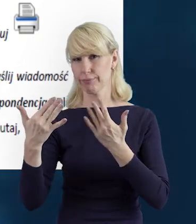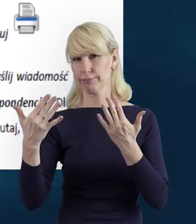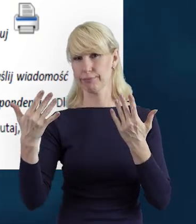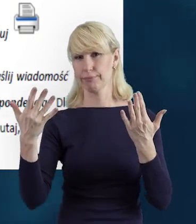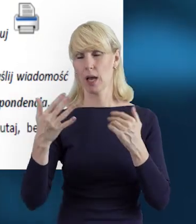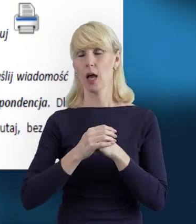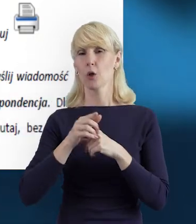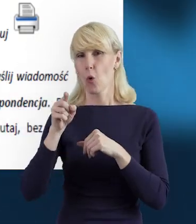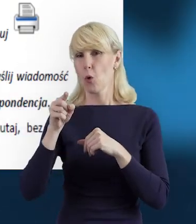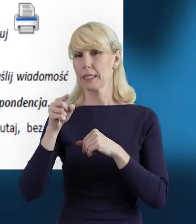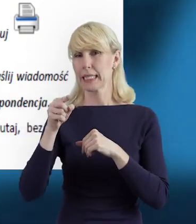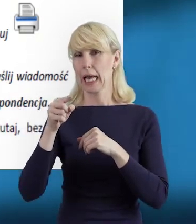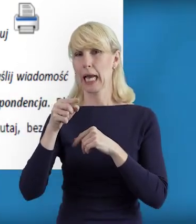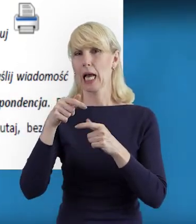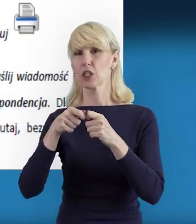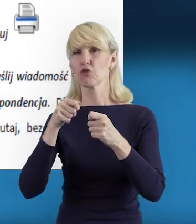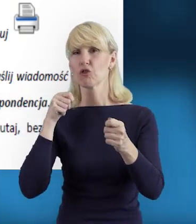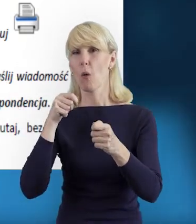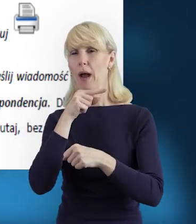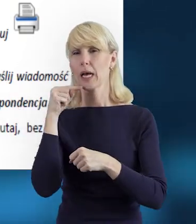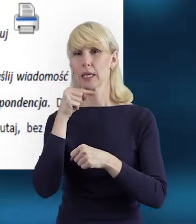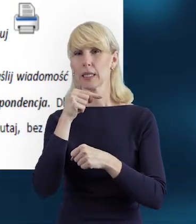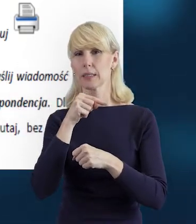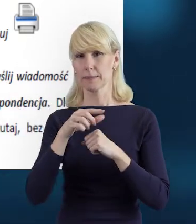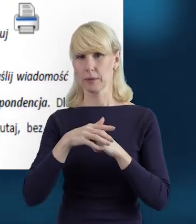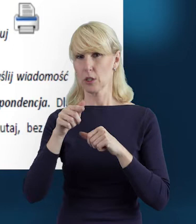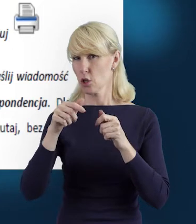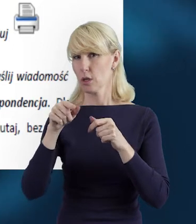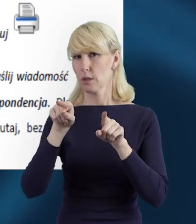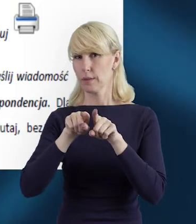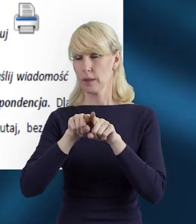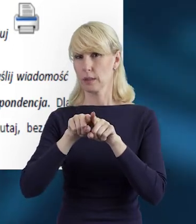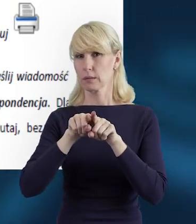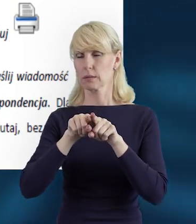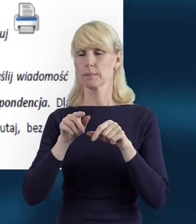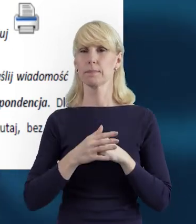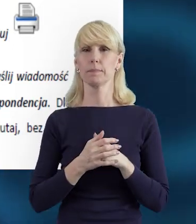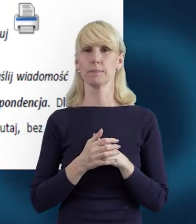A także możemy dane wydrukować, jeżeli mamy taką potrzebę.